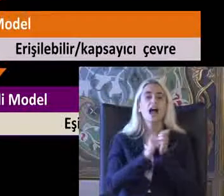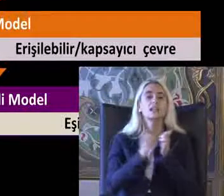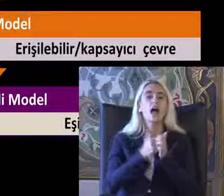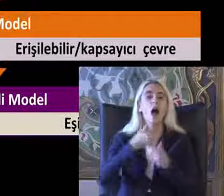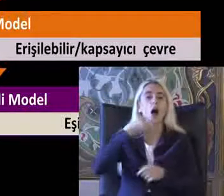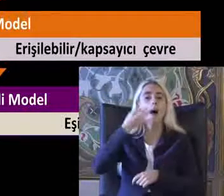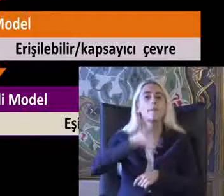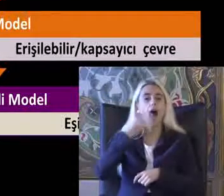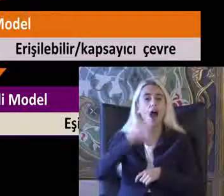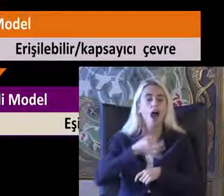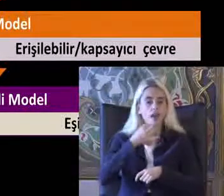Bir fotoğraf